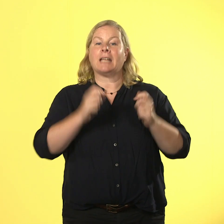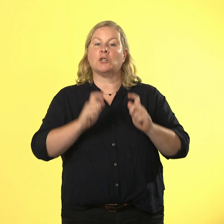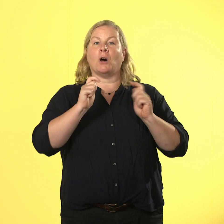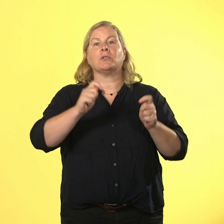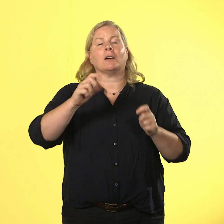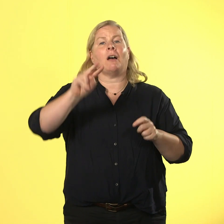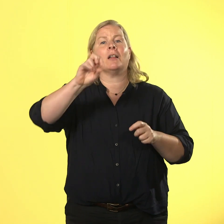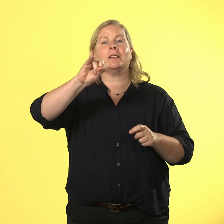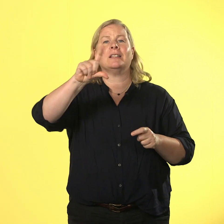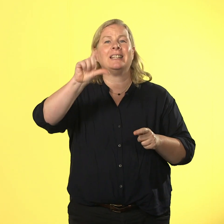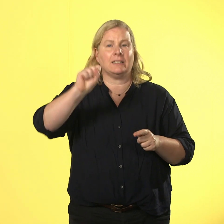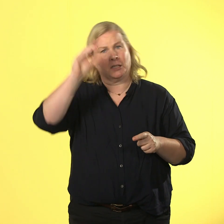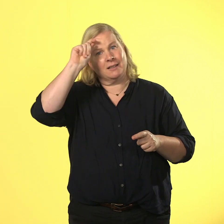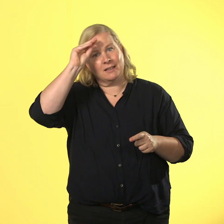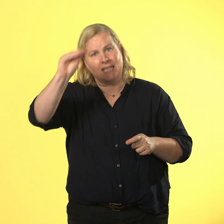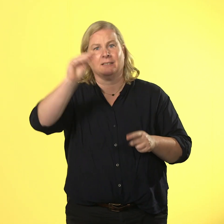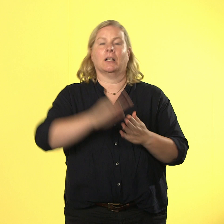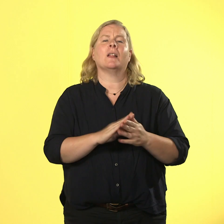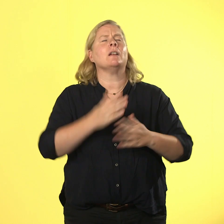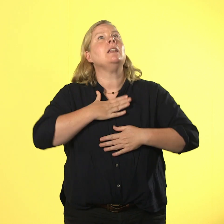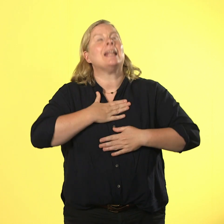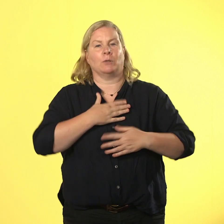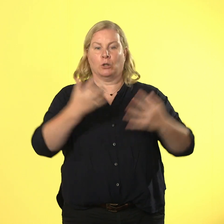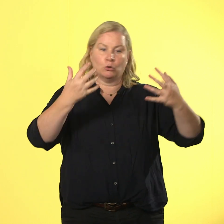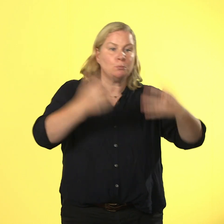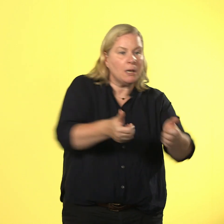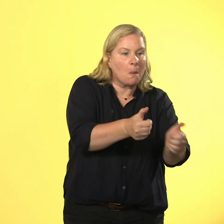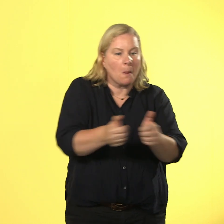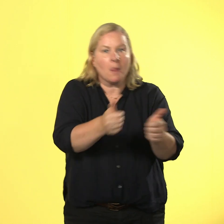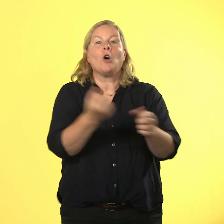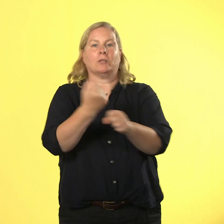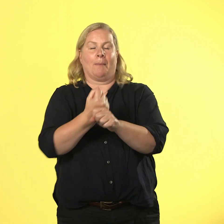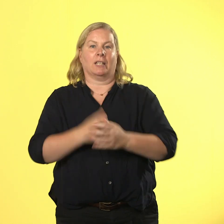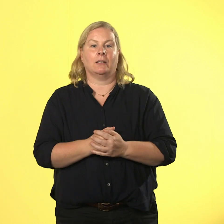es zu spielen und zu arbeiten. und manchmal würde er sich morgens am liebsten in seiner werkstatt